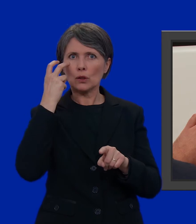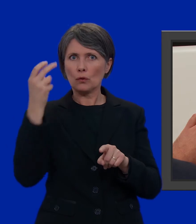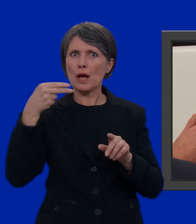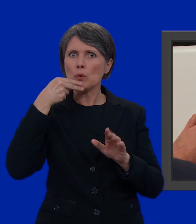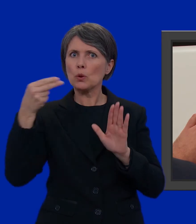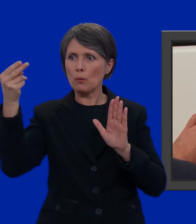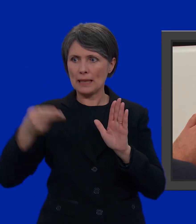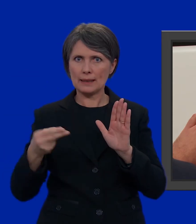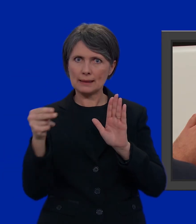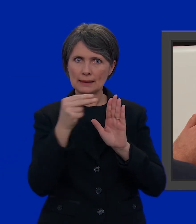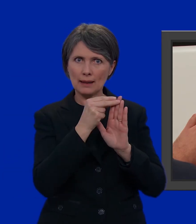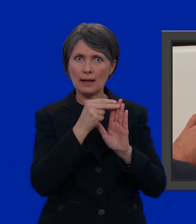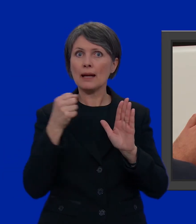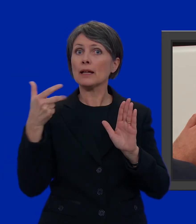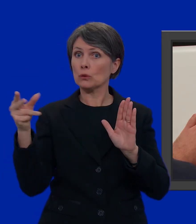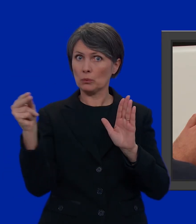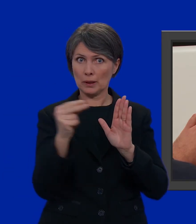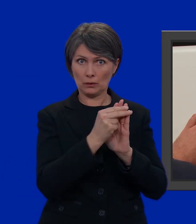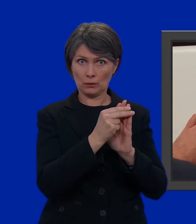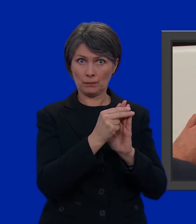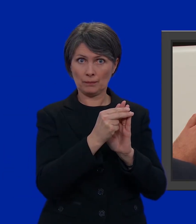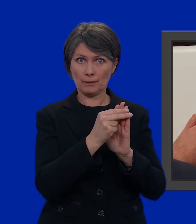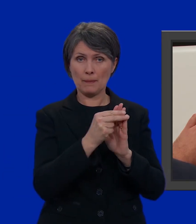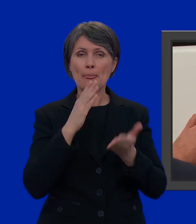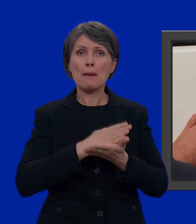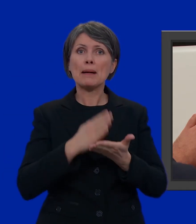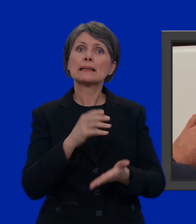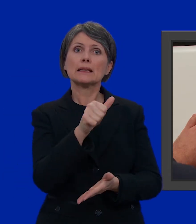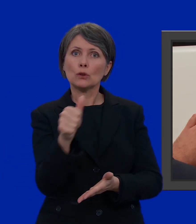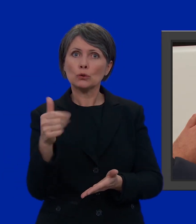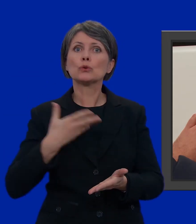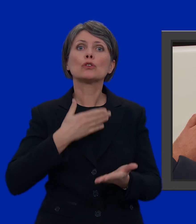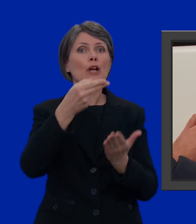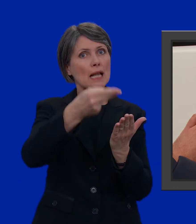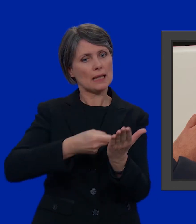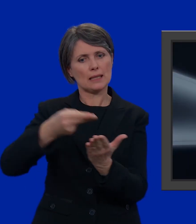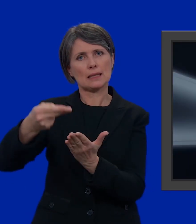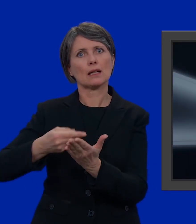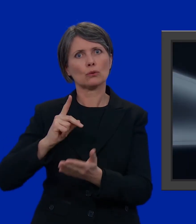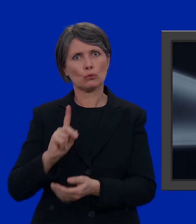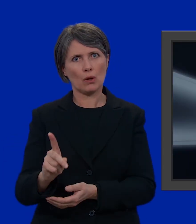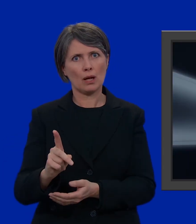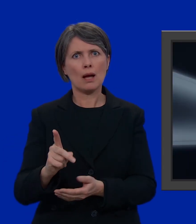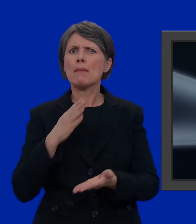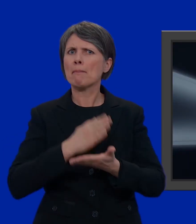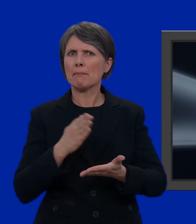della lista e il numero. Ogni partito ha una sua lista. Ma cos'è un partito?